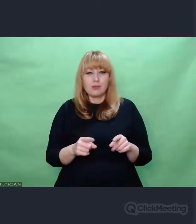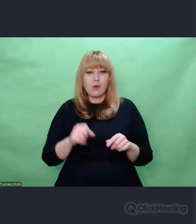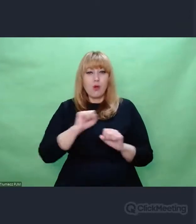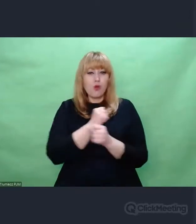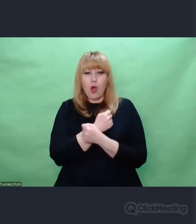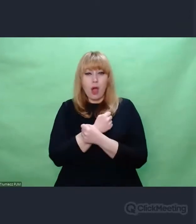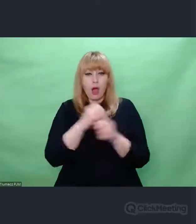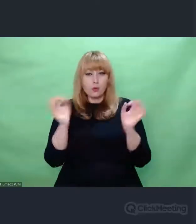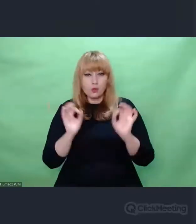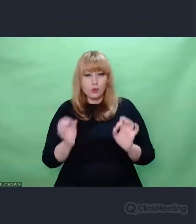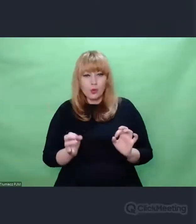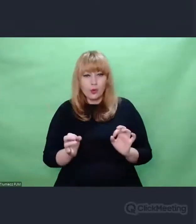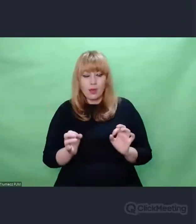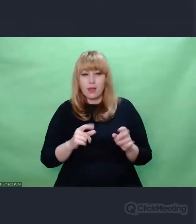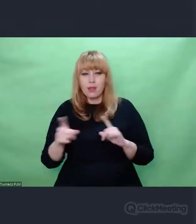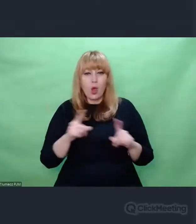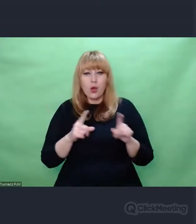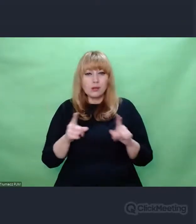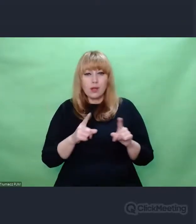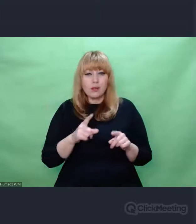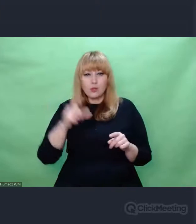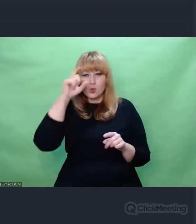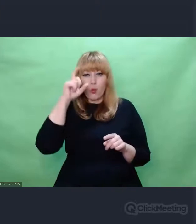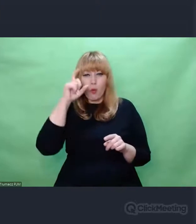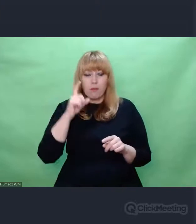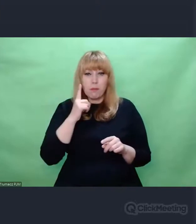Ok, moje życie tutaj jest usprawiedliwione. To to było dla mnie największą inspiracją.